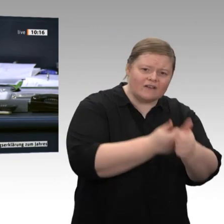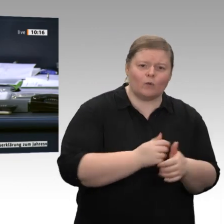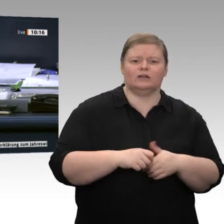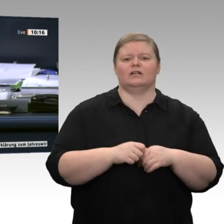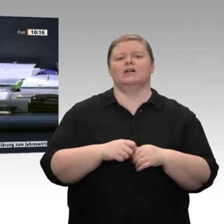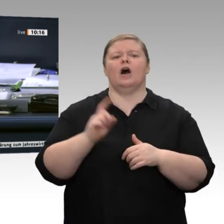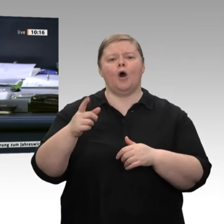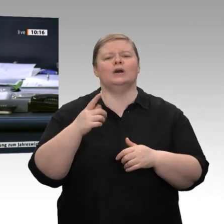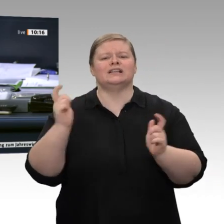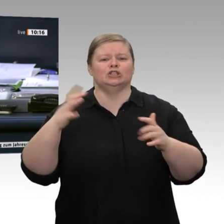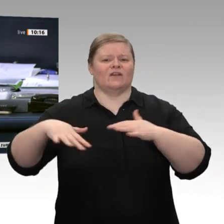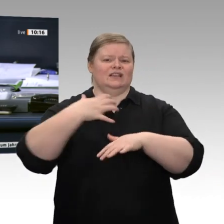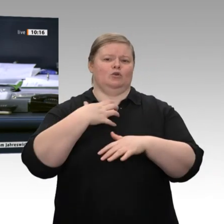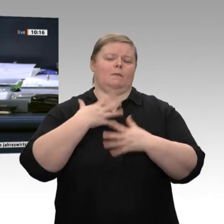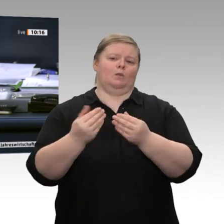Jetzt erteile ich dem Kollegen Dr. Andreas Lenz, CDU/CSU, das Wort.